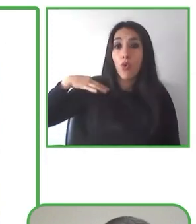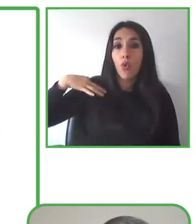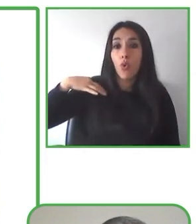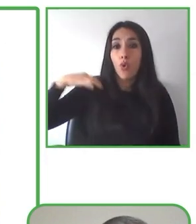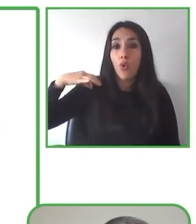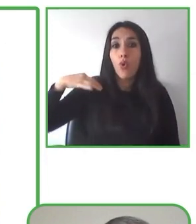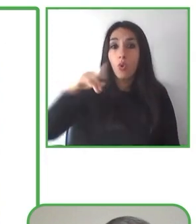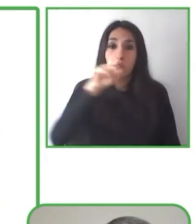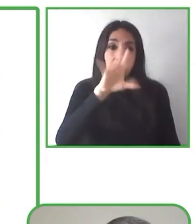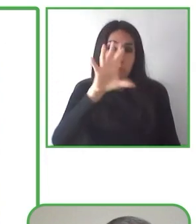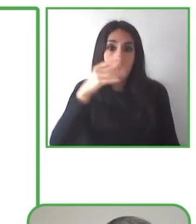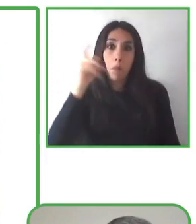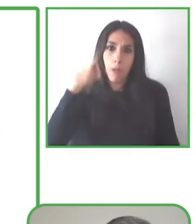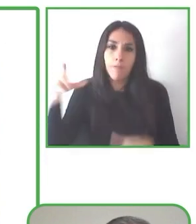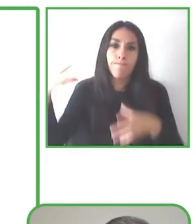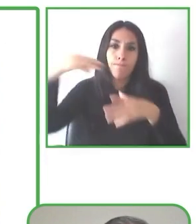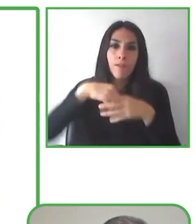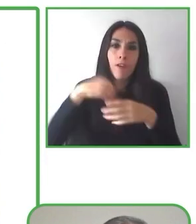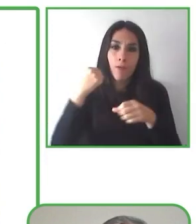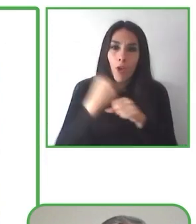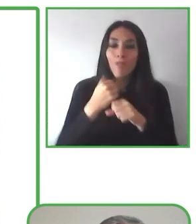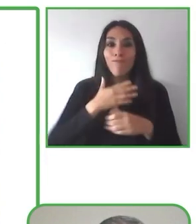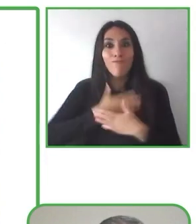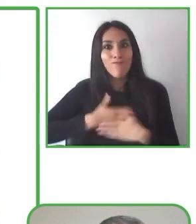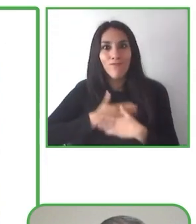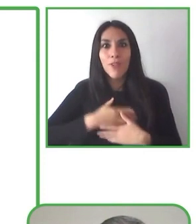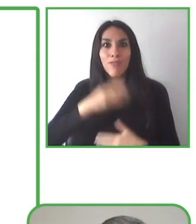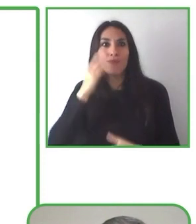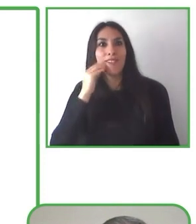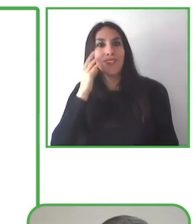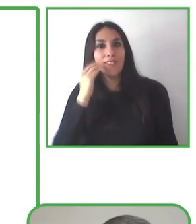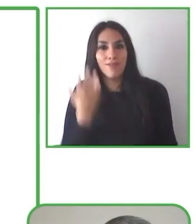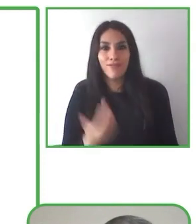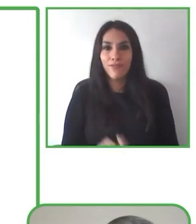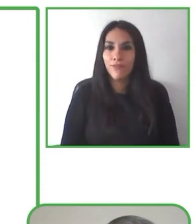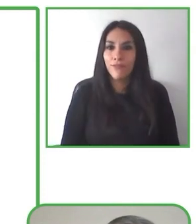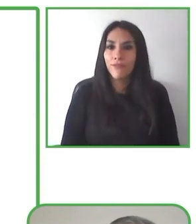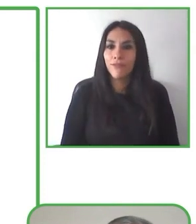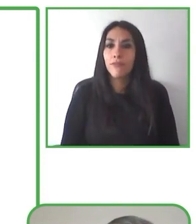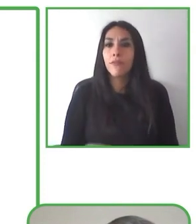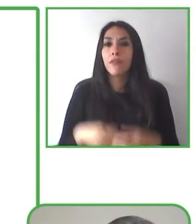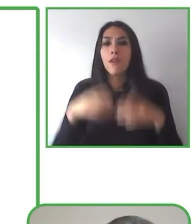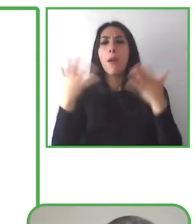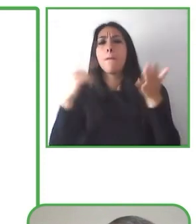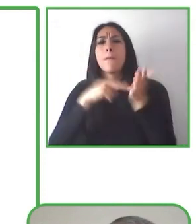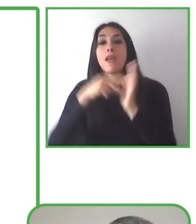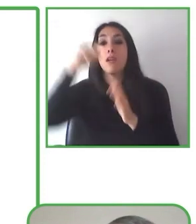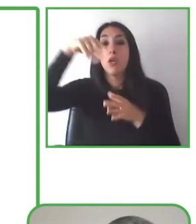sin nosotros". Todos los miembros que están con nosotros son muchas personas con discapacidad.